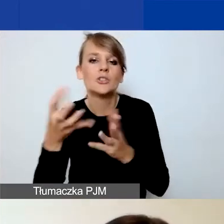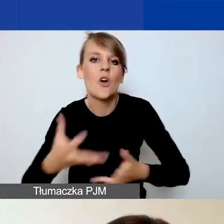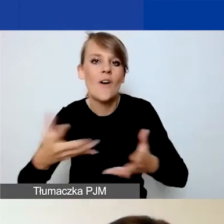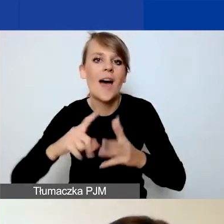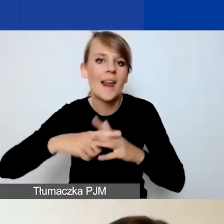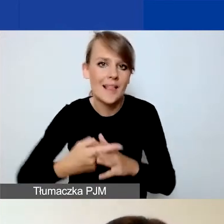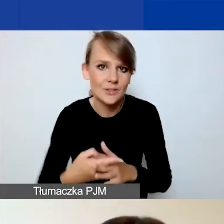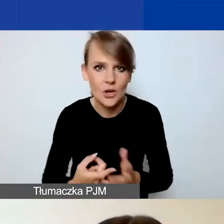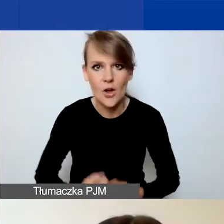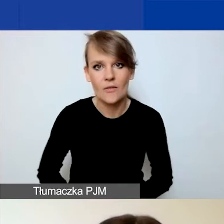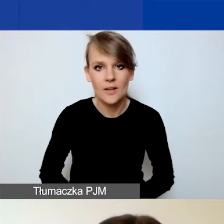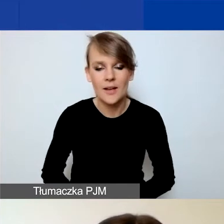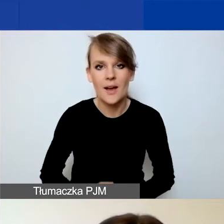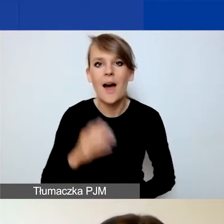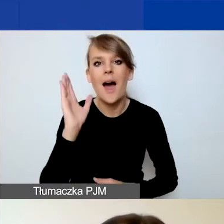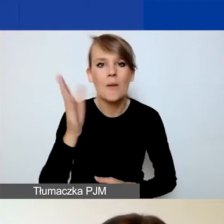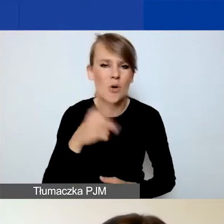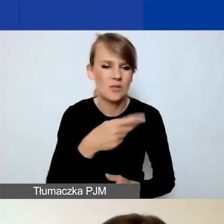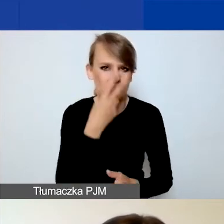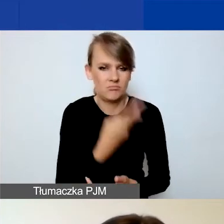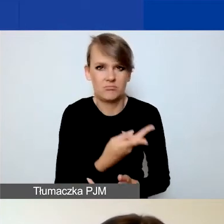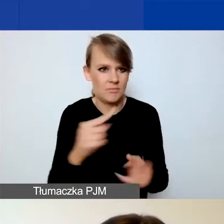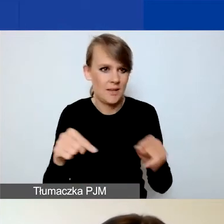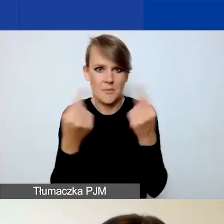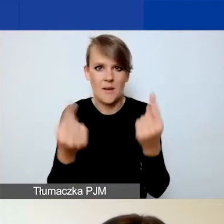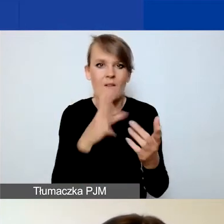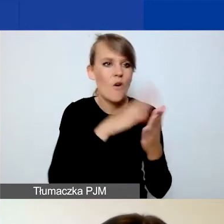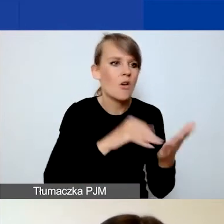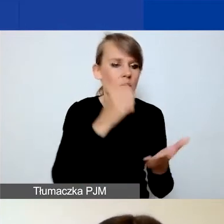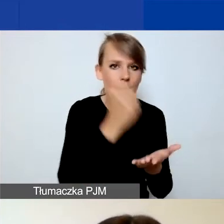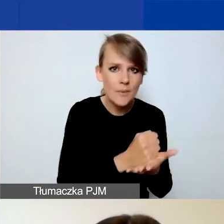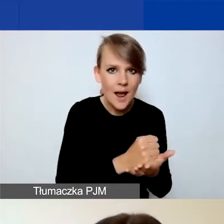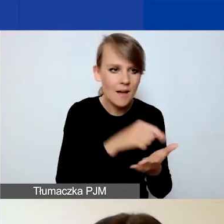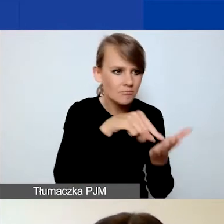Potem ta forma prawna nie zgadzała się z numerem rejestru,